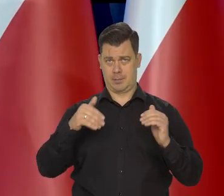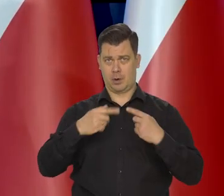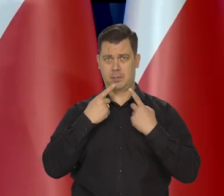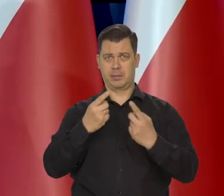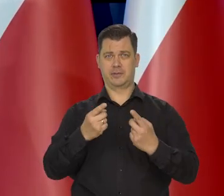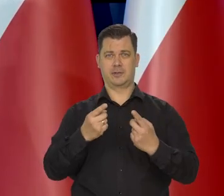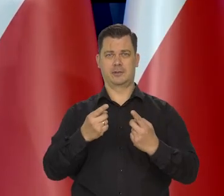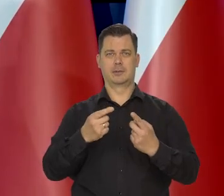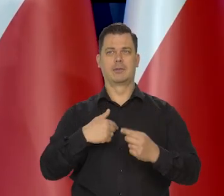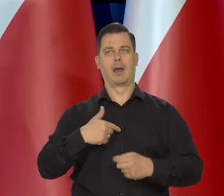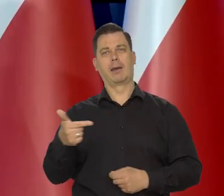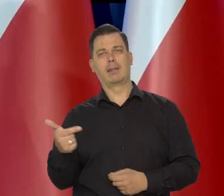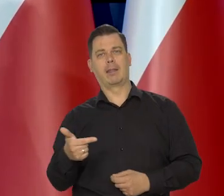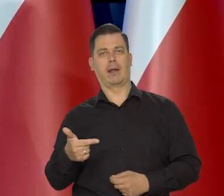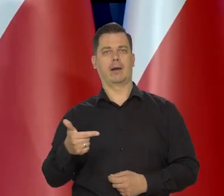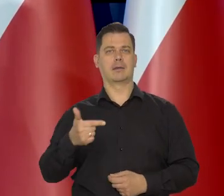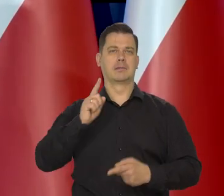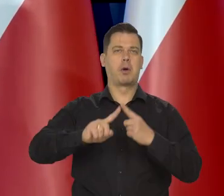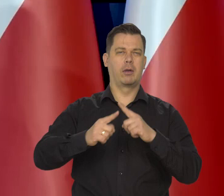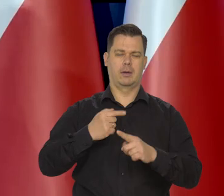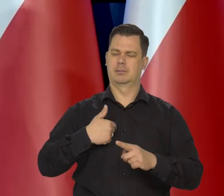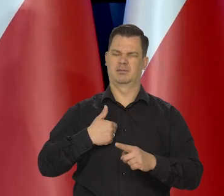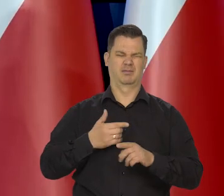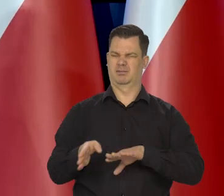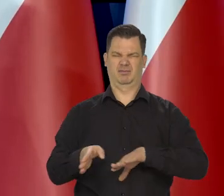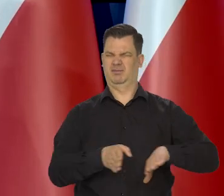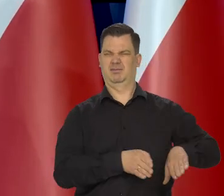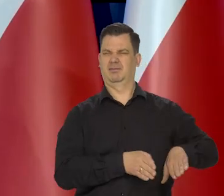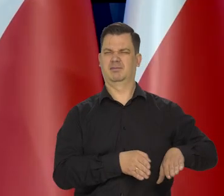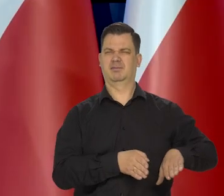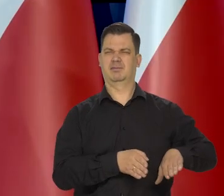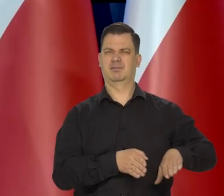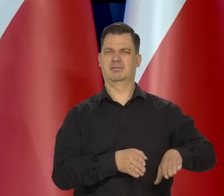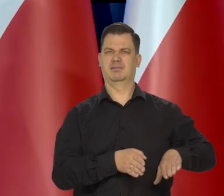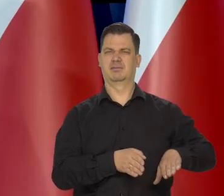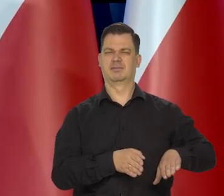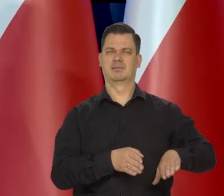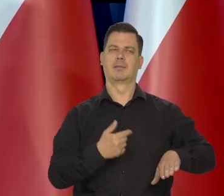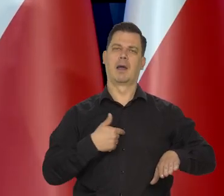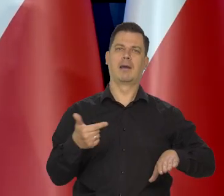nie kierując się żadną ideologią, polityką, czymkolwiek, osobistym interesem,